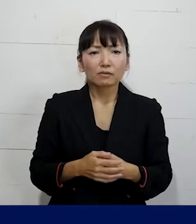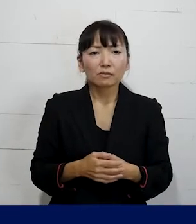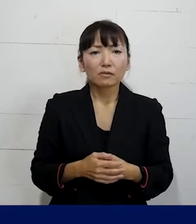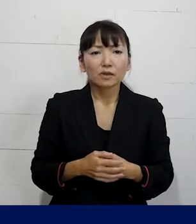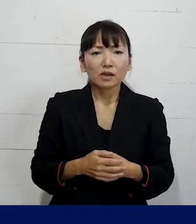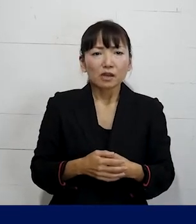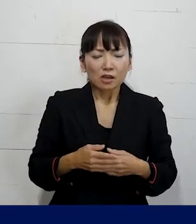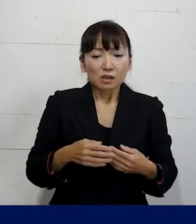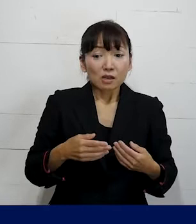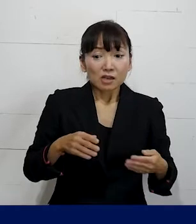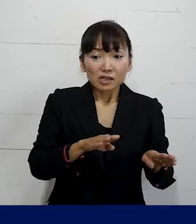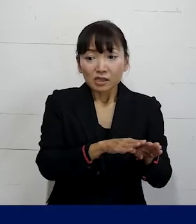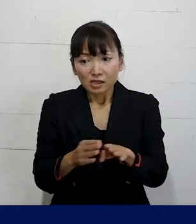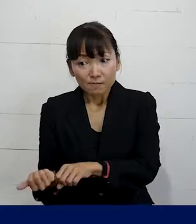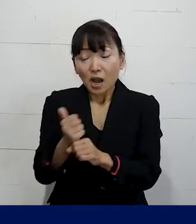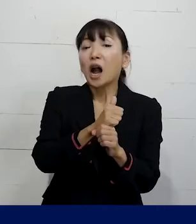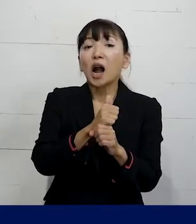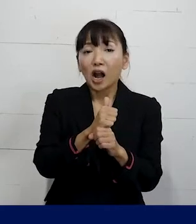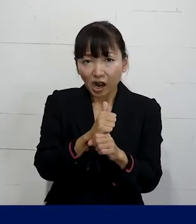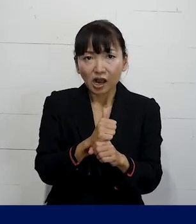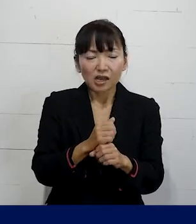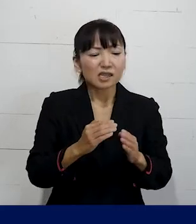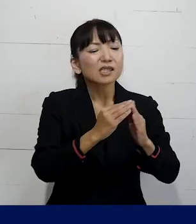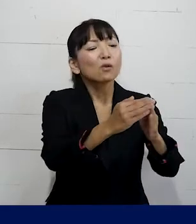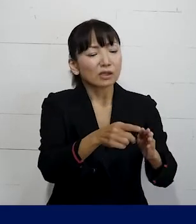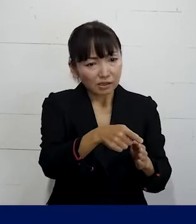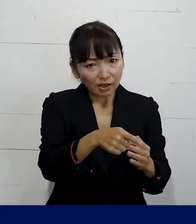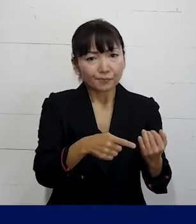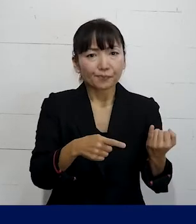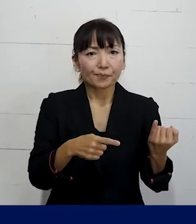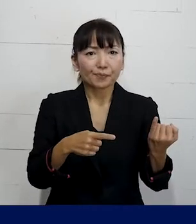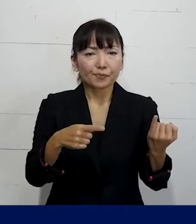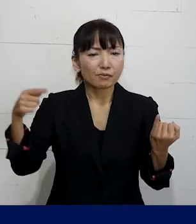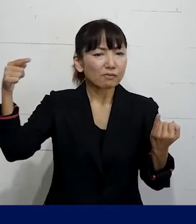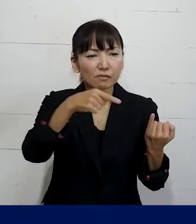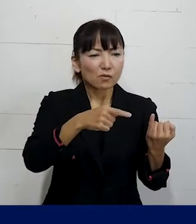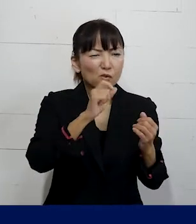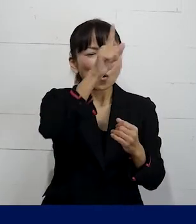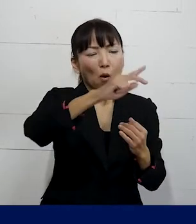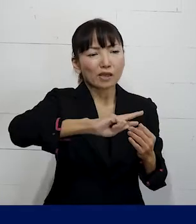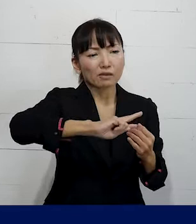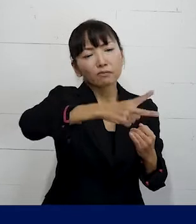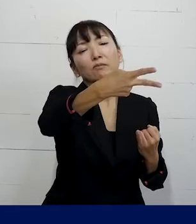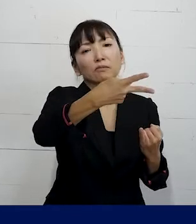つまり休職が明けたら 引越しをしないといけないような